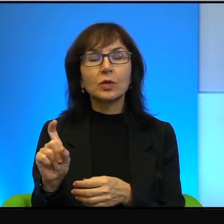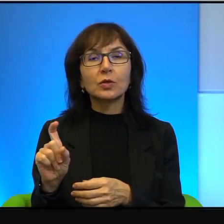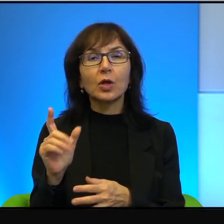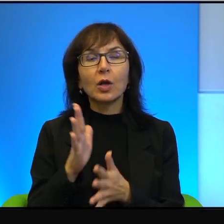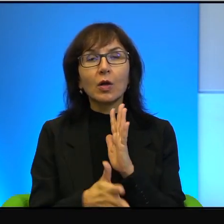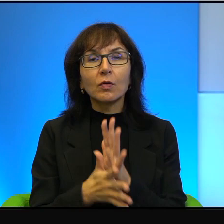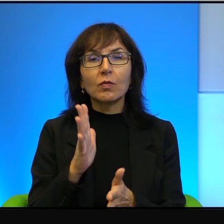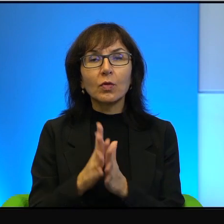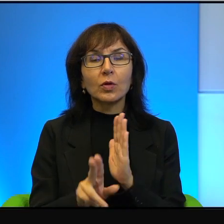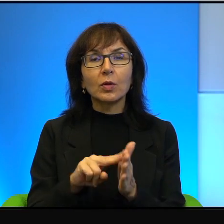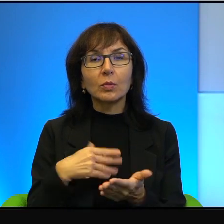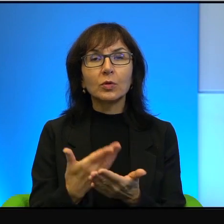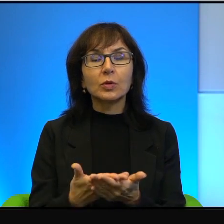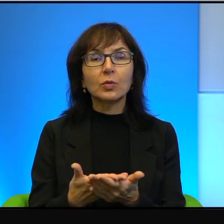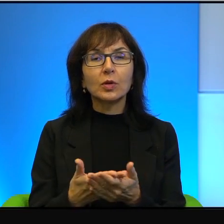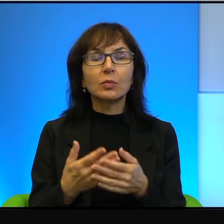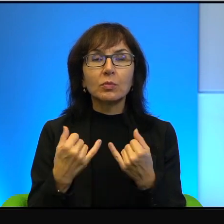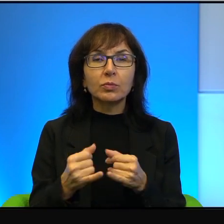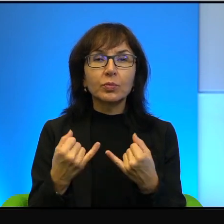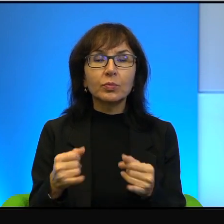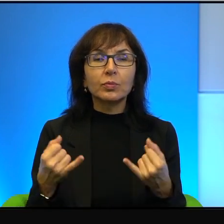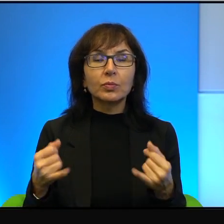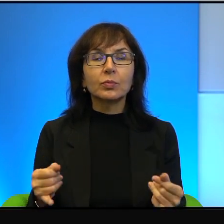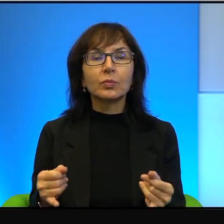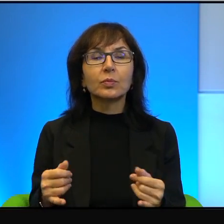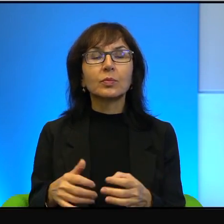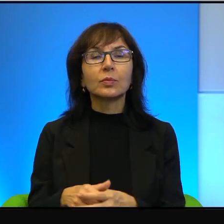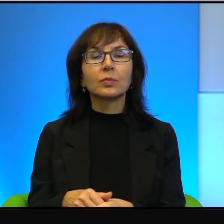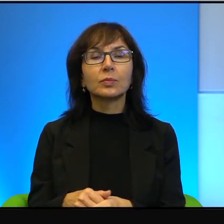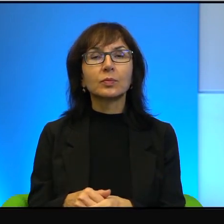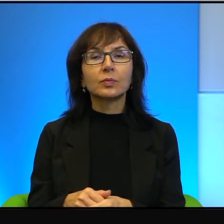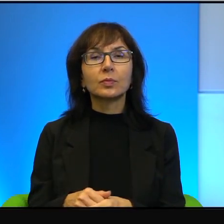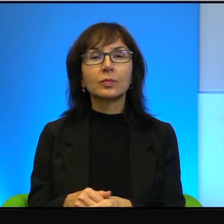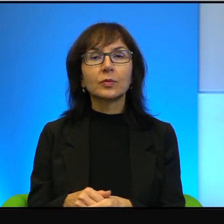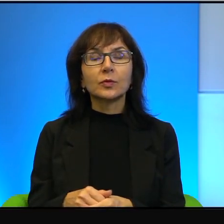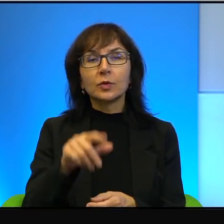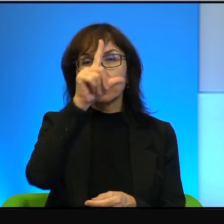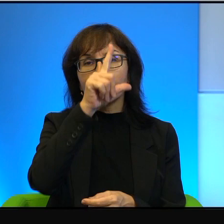na przykład i tak dalej, i tak dalej. Więc to są ludzie niewątpliwie bardzo dzielni.